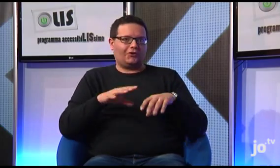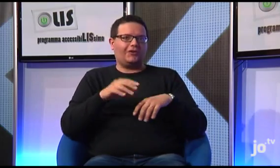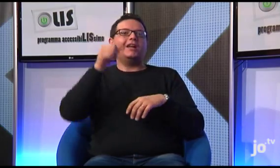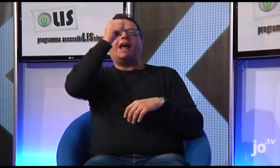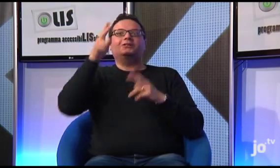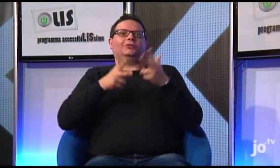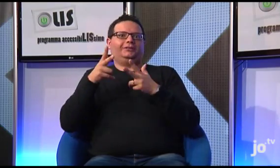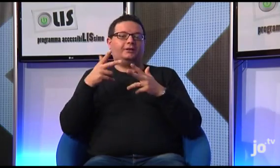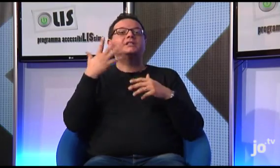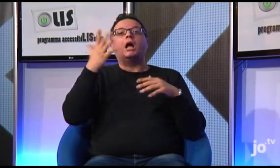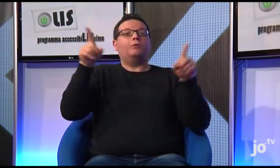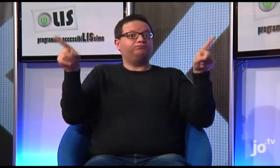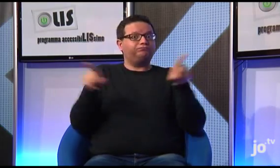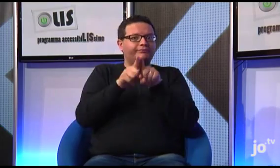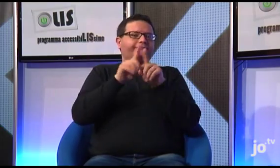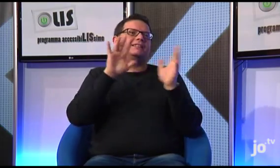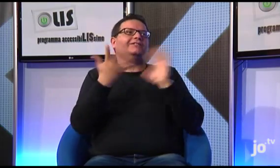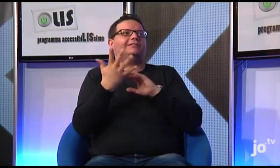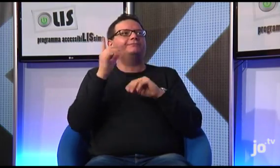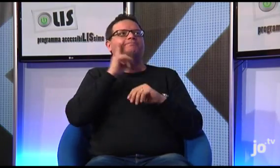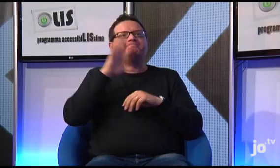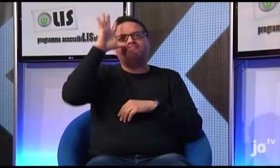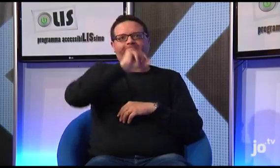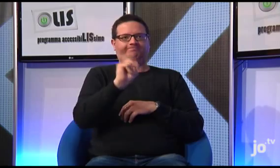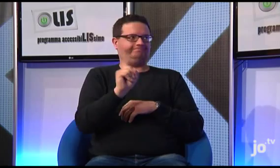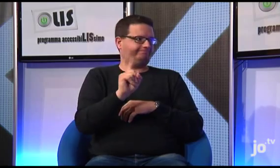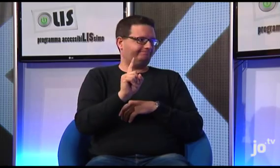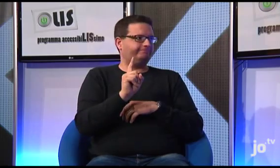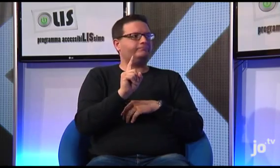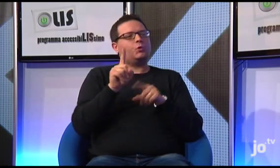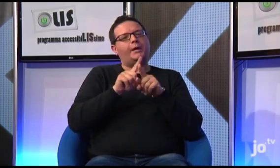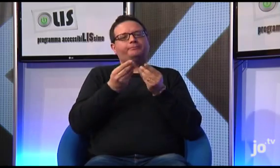se così non fosse, non si darebbe modo ai sordi di comprenderne la sfumatura di significato religioso.